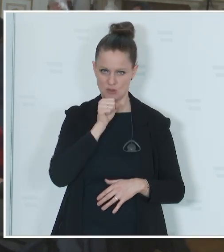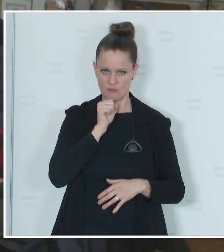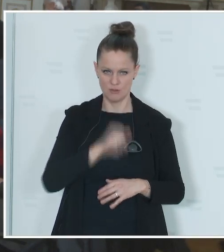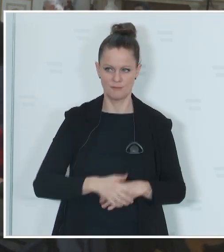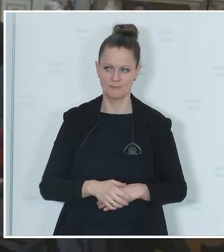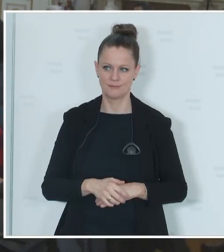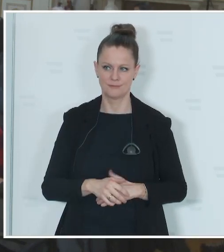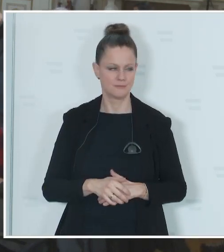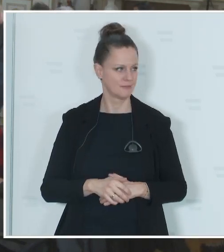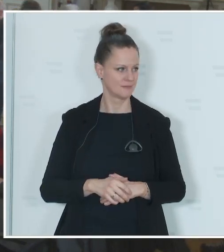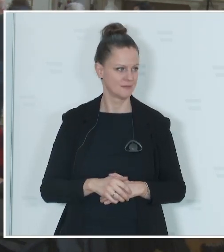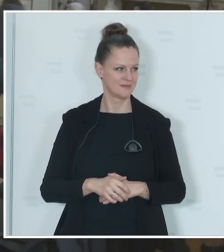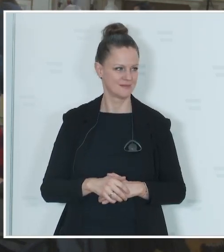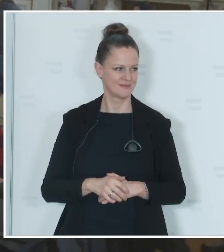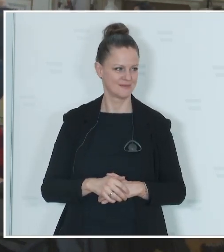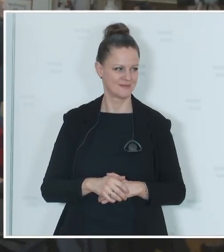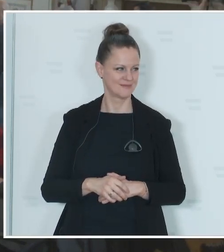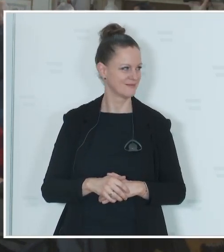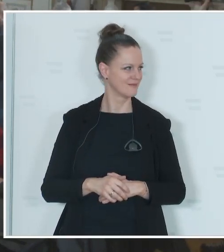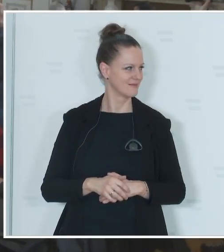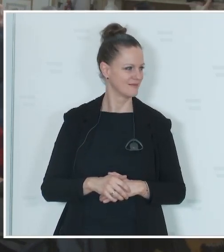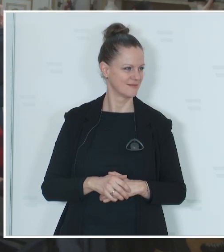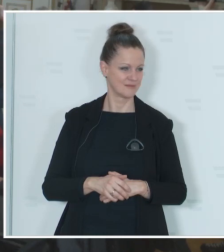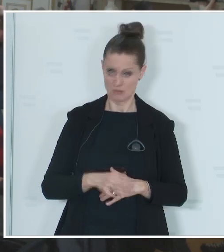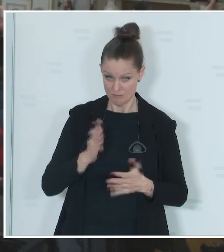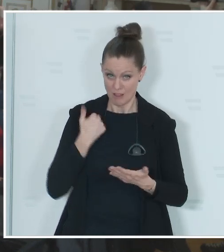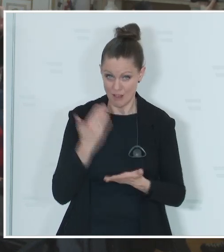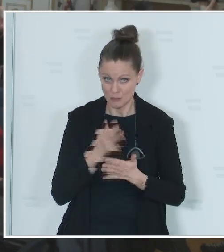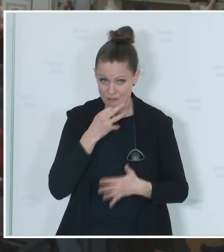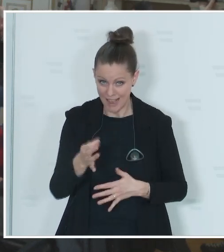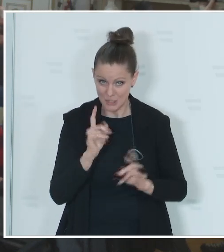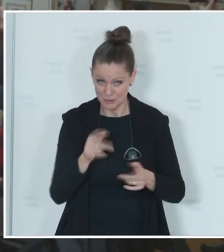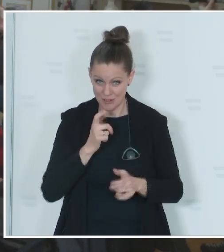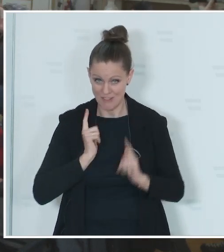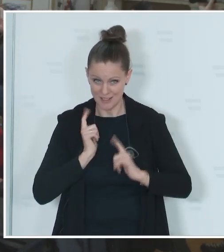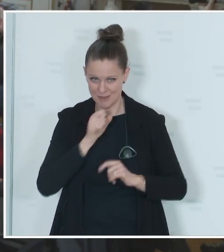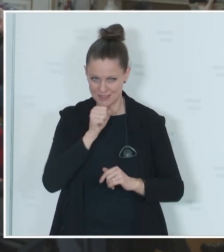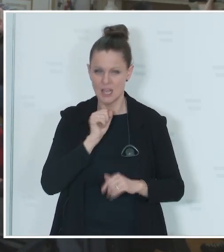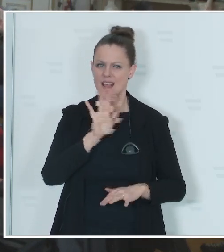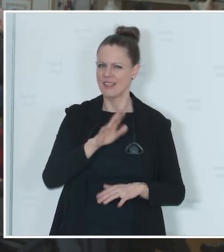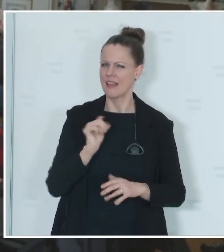Reporter: [unverständlich] Karner: War das schon eine Frage? Reporter: Nein, das war jetzt das Vorspiel. Wie würden Sie das einschätzen, ist mit der heutigen